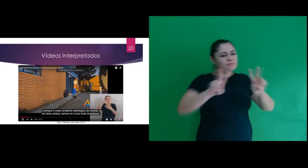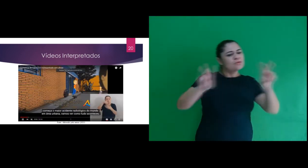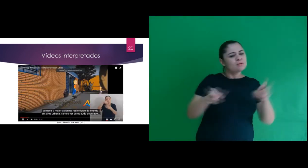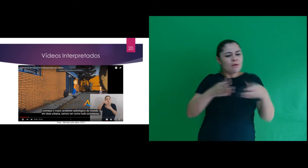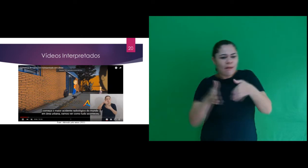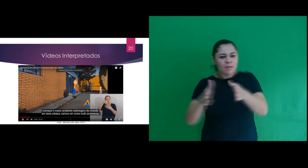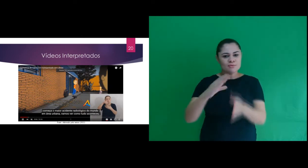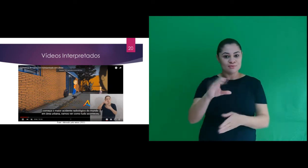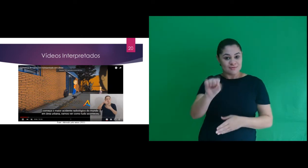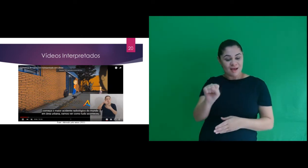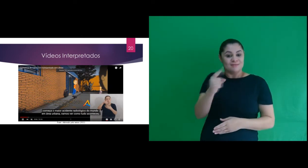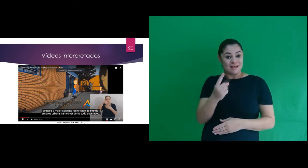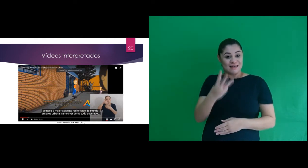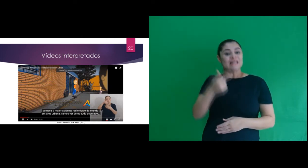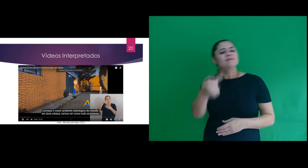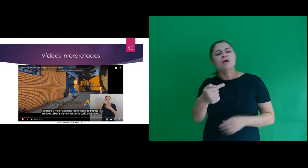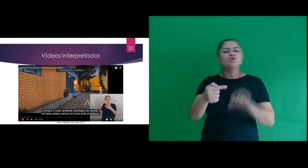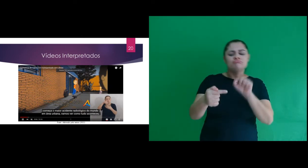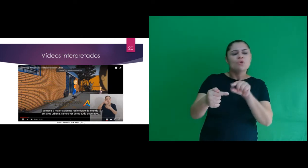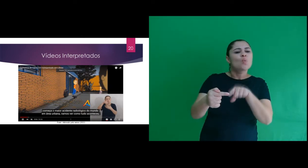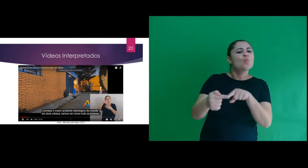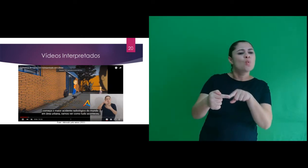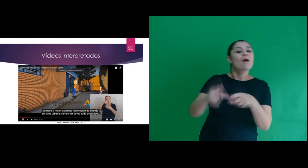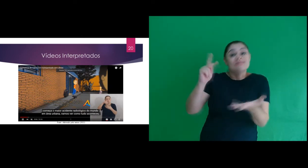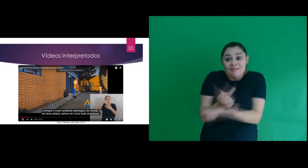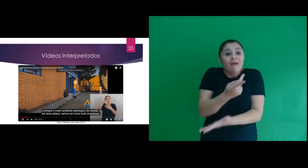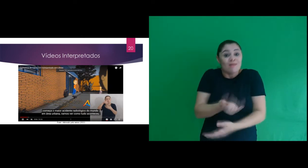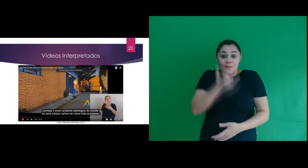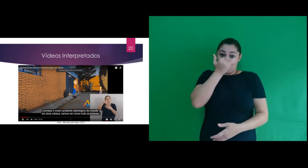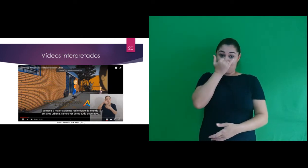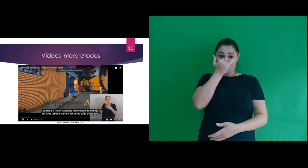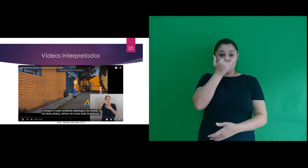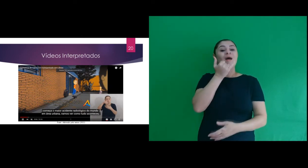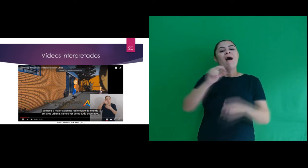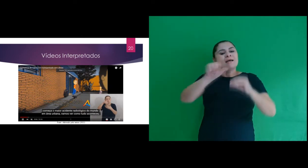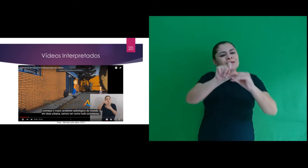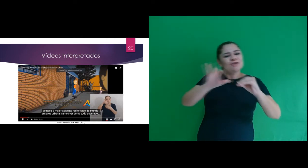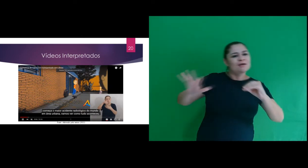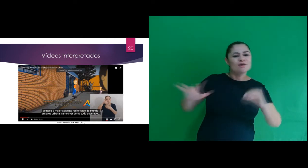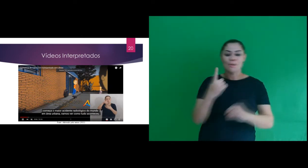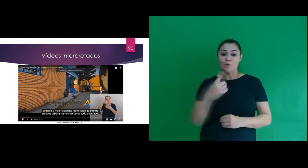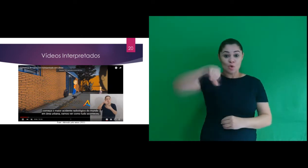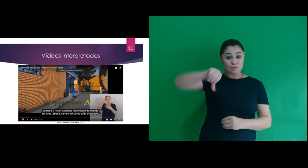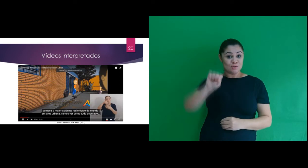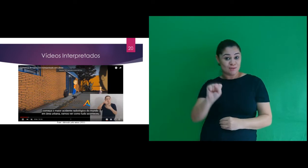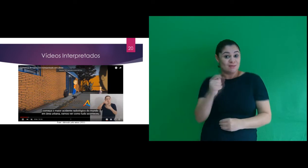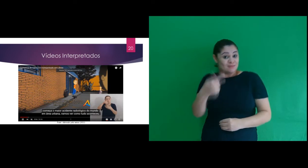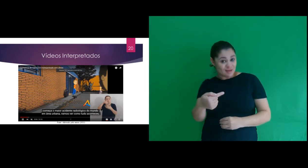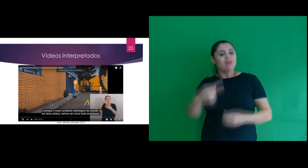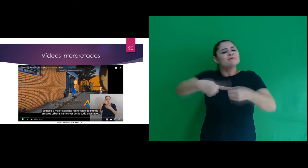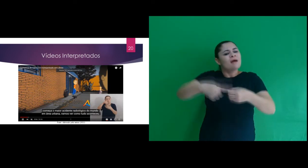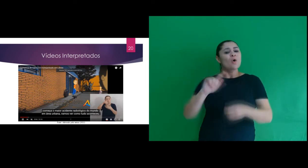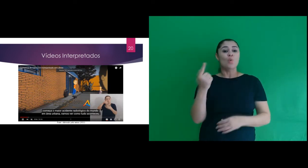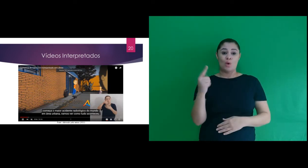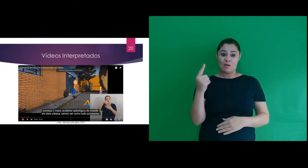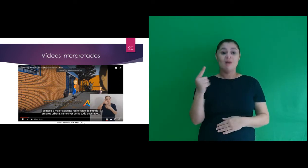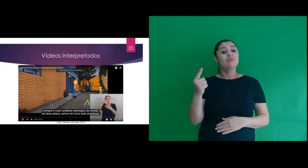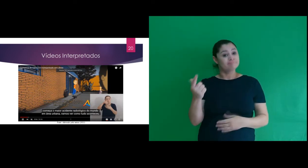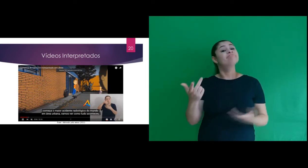O vídeo Caminhos do Césio 137 – referente ao acidente radiológico que acorreu em 1987